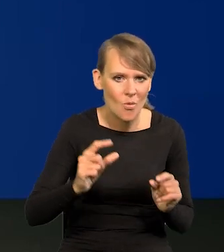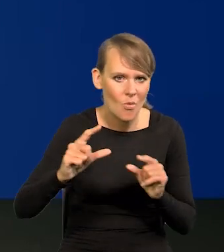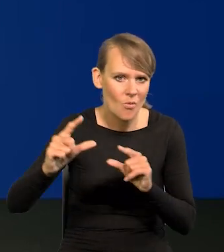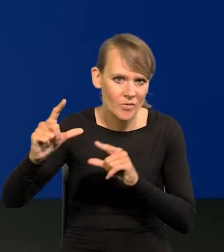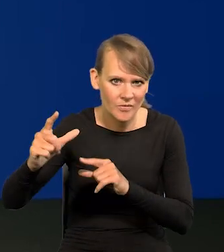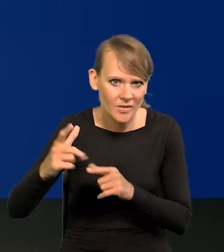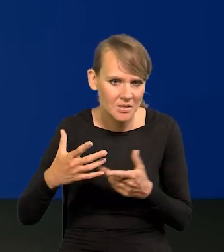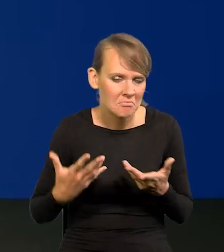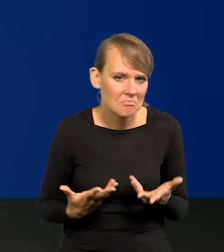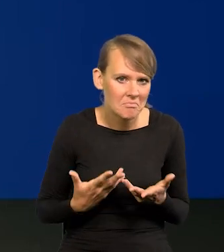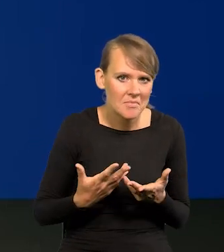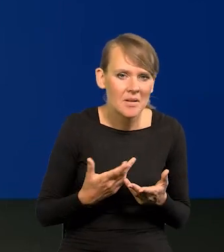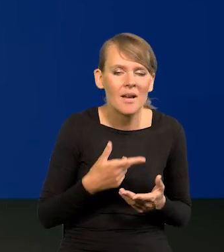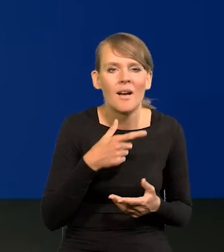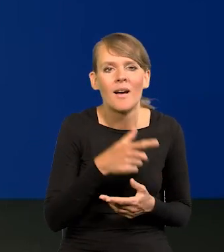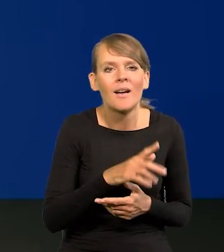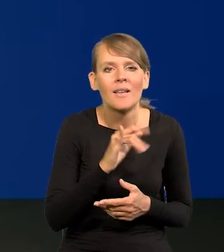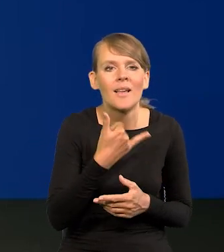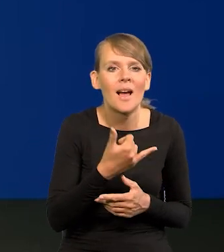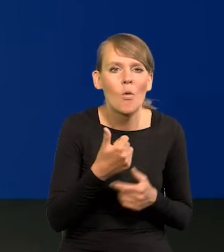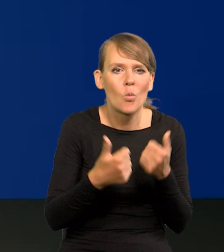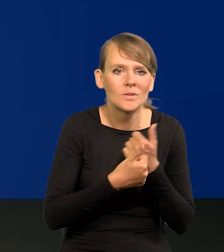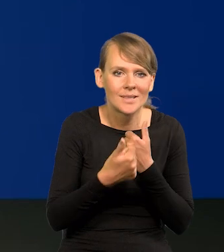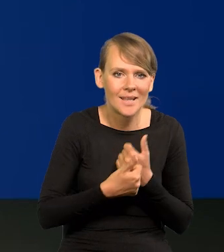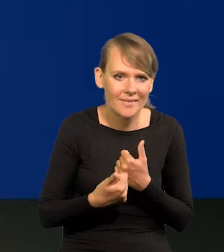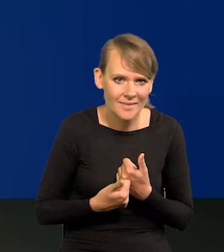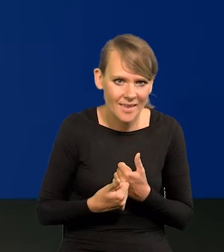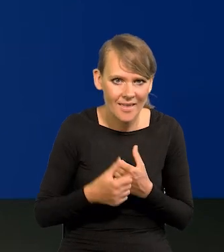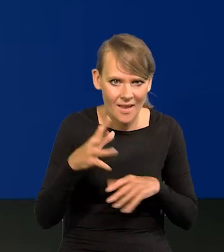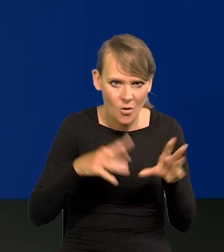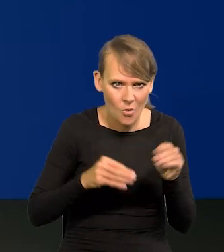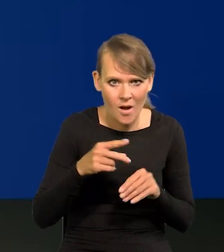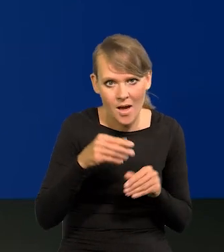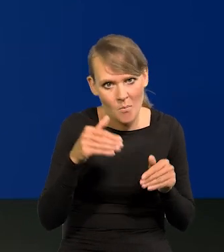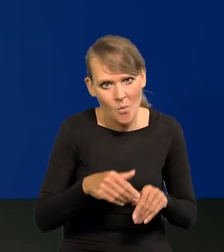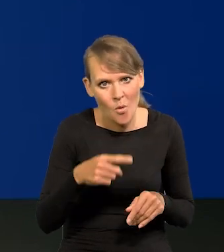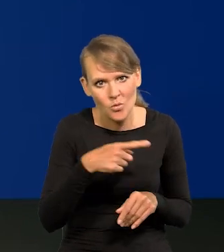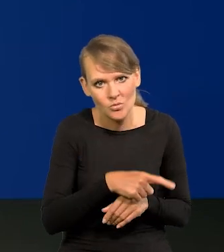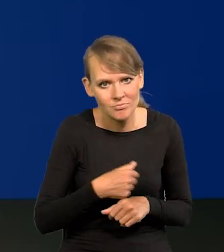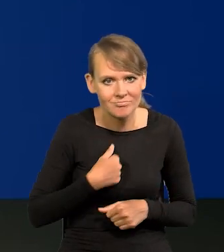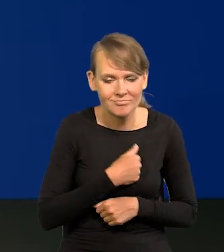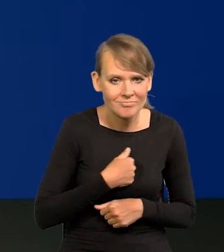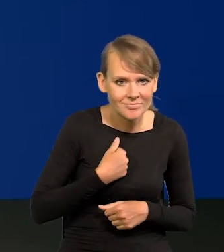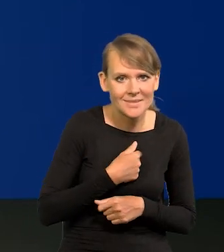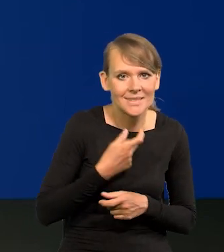więc jakie byłoby ewentualne uzasadnienie ekonomiczne? I czy nie obawia się Pan zarzutów